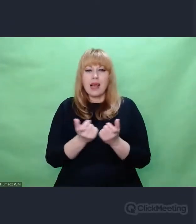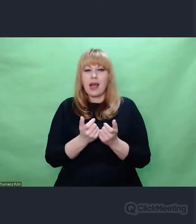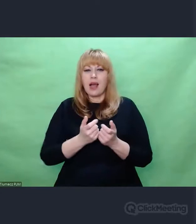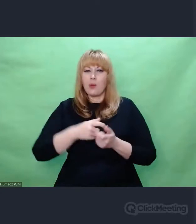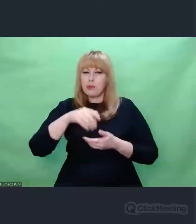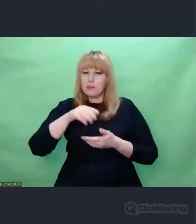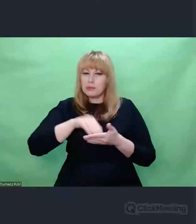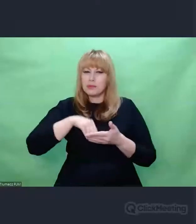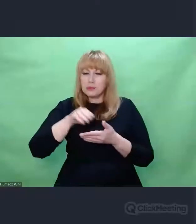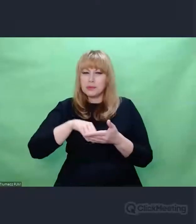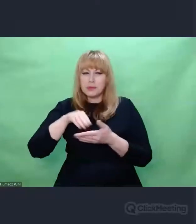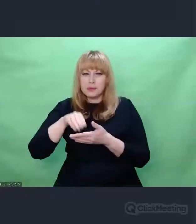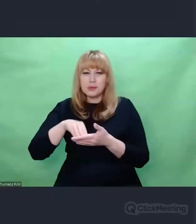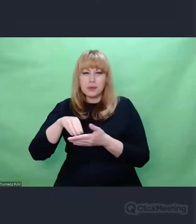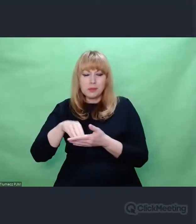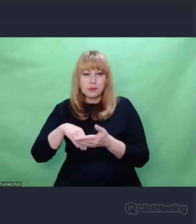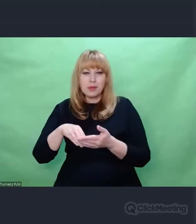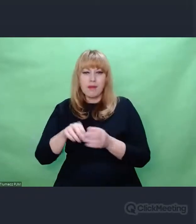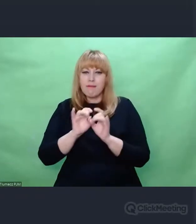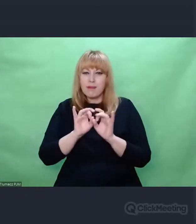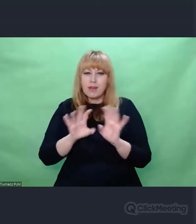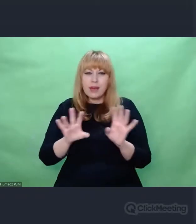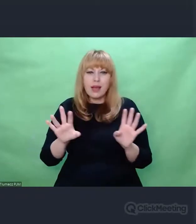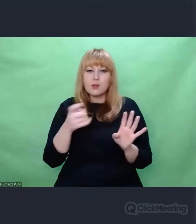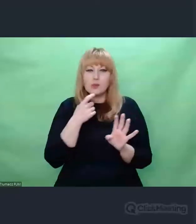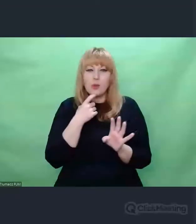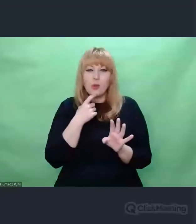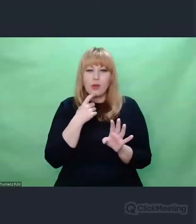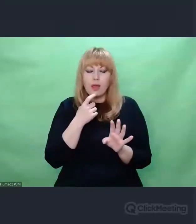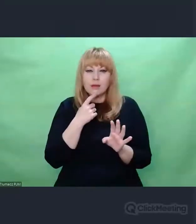Co to jest twórczość?